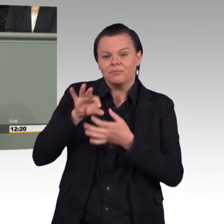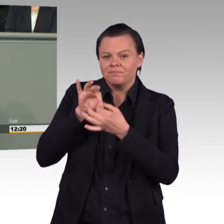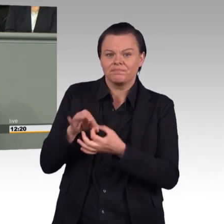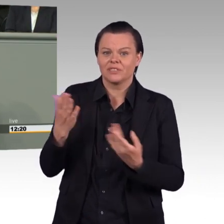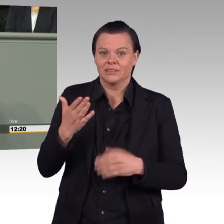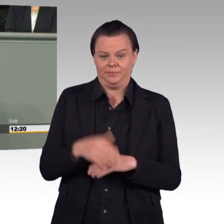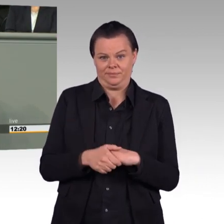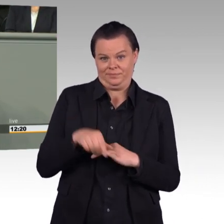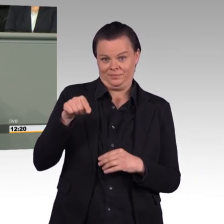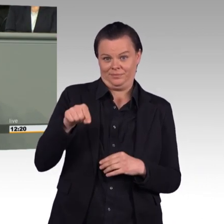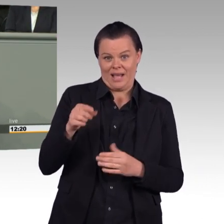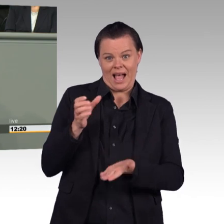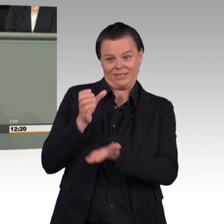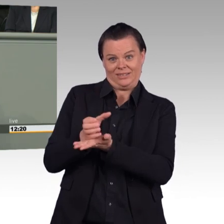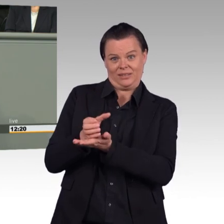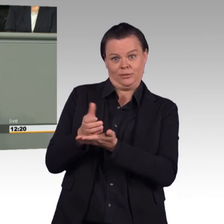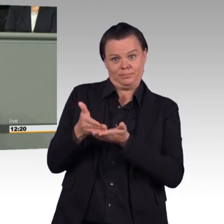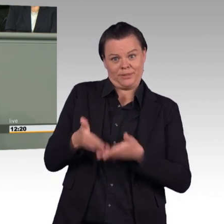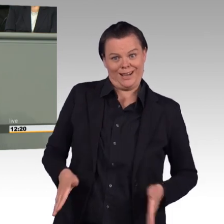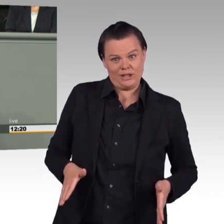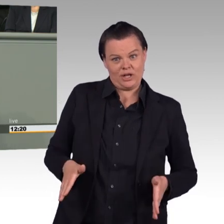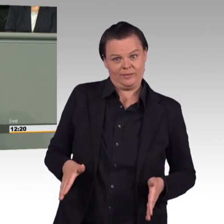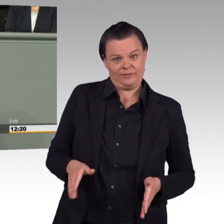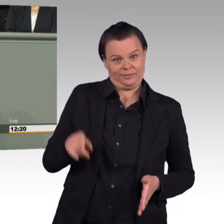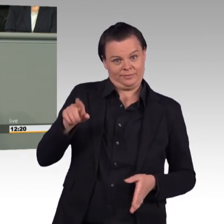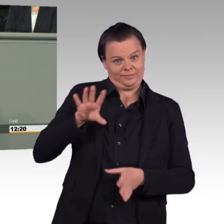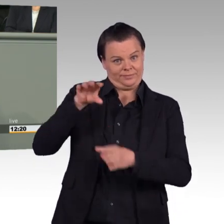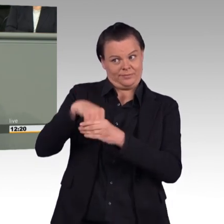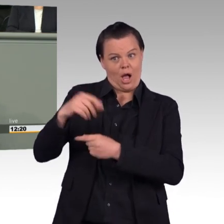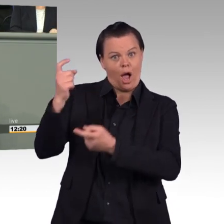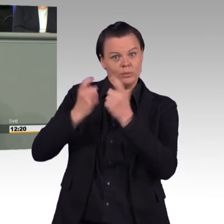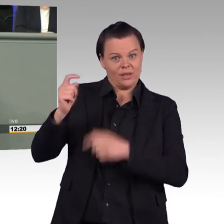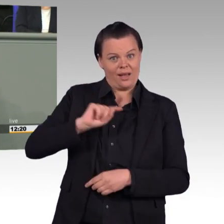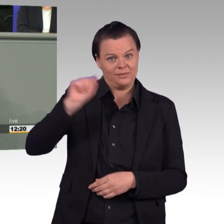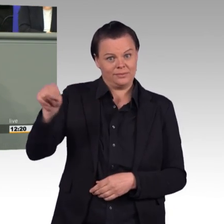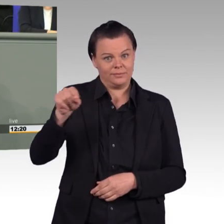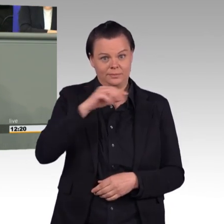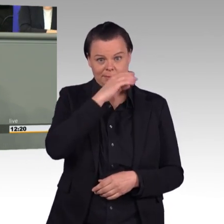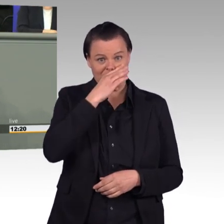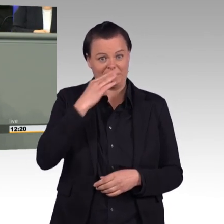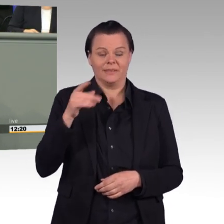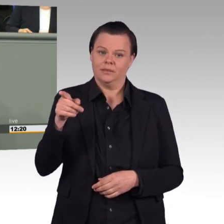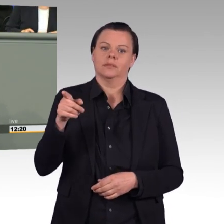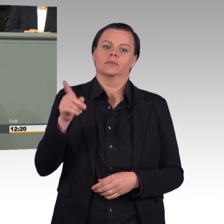Und wir lehnen auch das, was Sie damit erreichen wollen mit diesem Gesetzentwurf, nämlich eine Aufstockung der Bundeswehr, das lehnen wir ab.